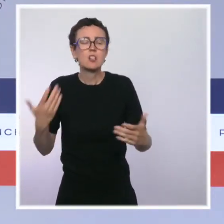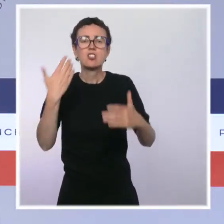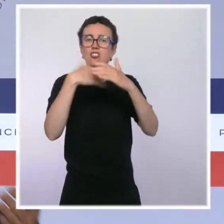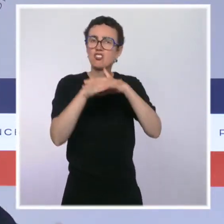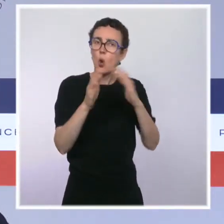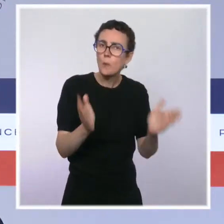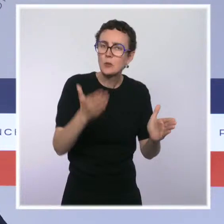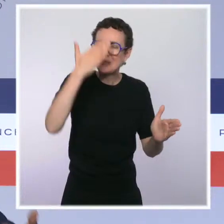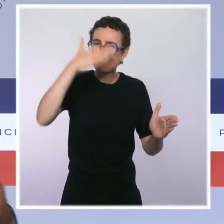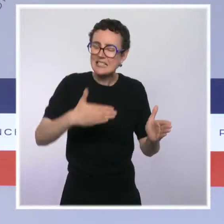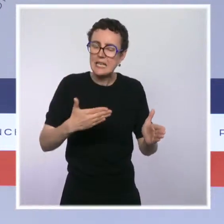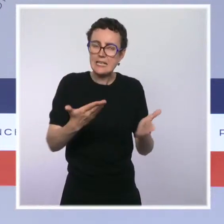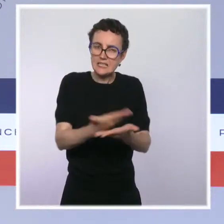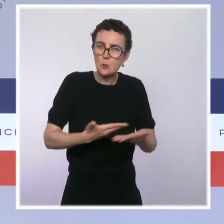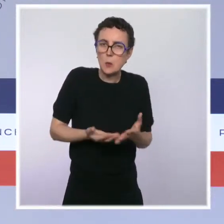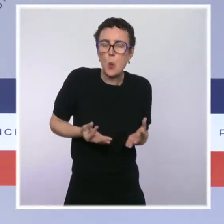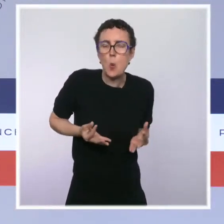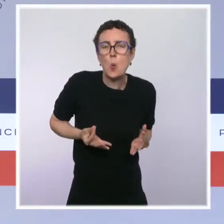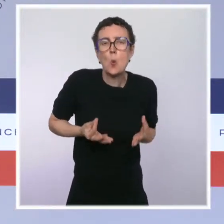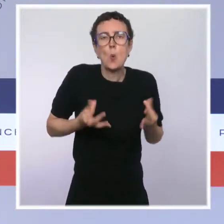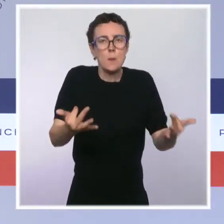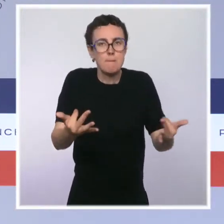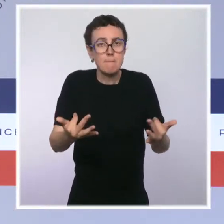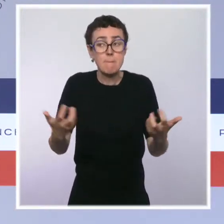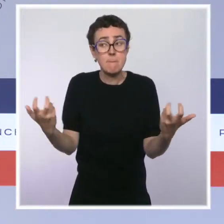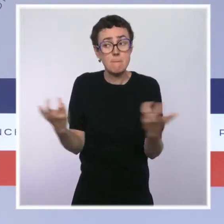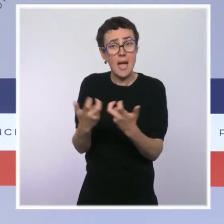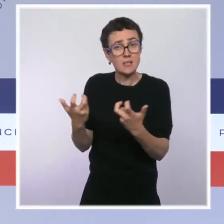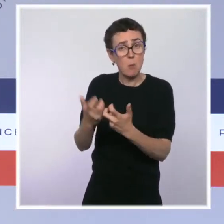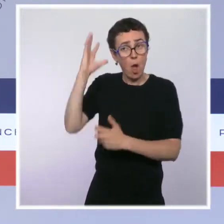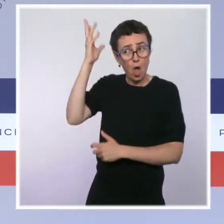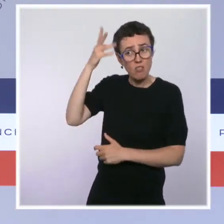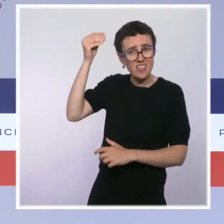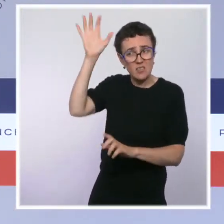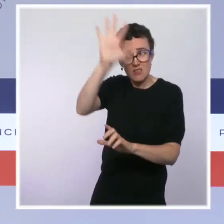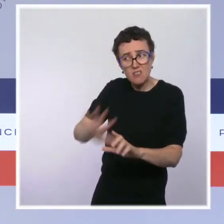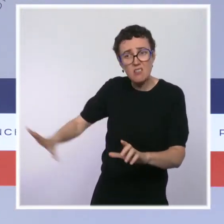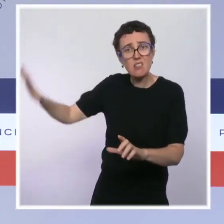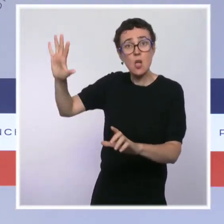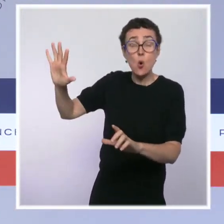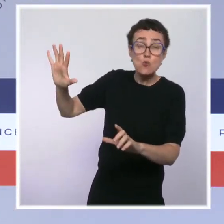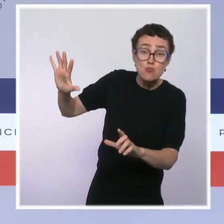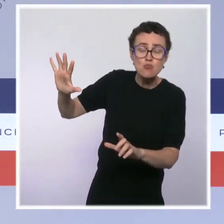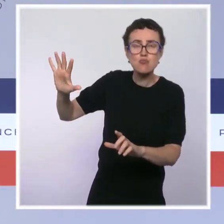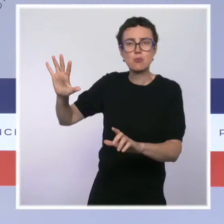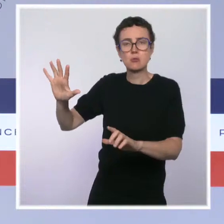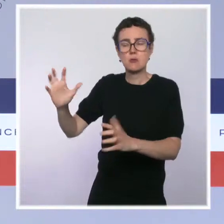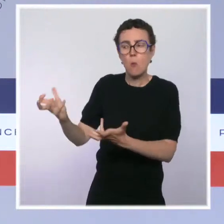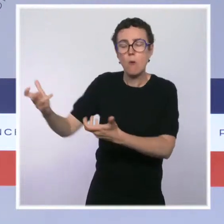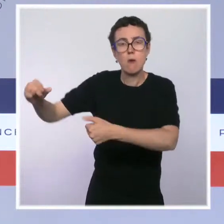notamment aux Antilles, qui fait suite à une vague de contaminations très forte et qui fait suite malheureusement à une